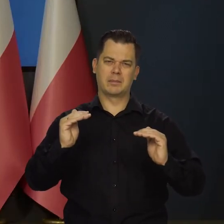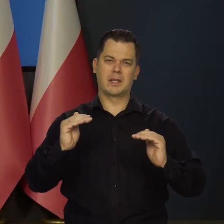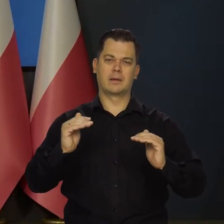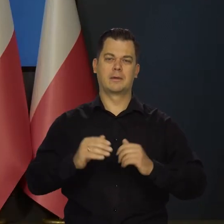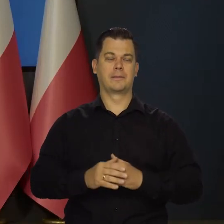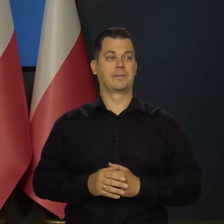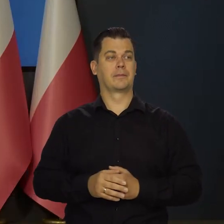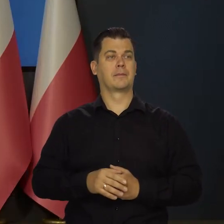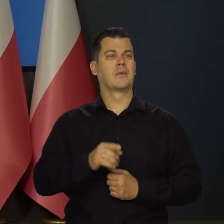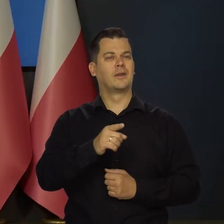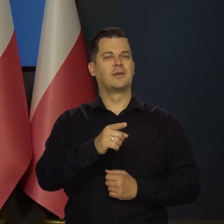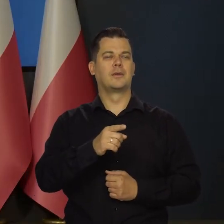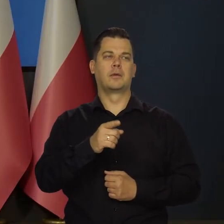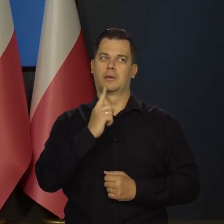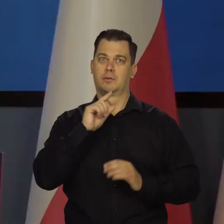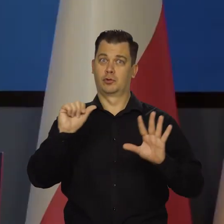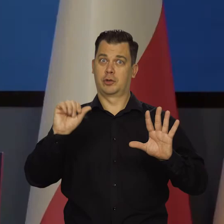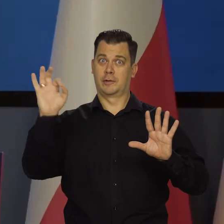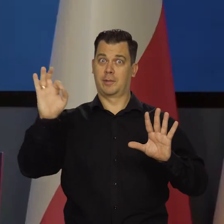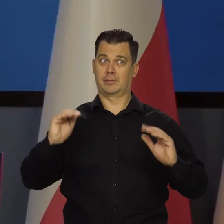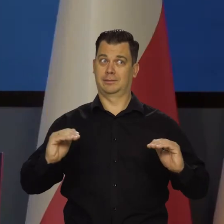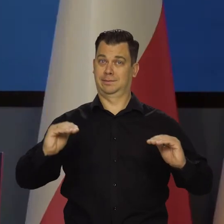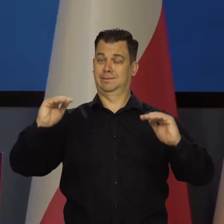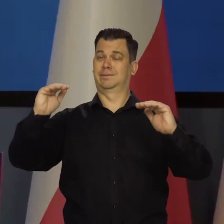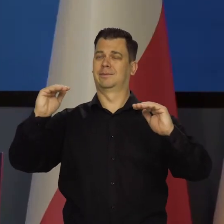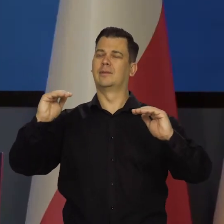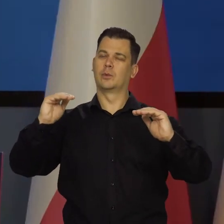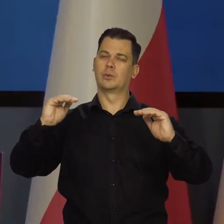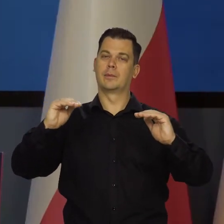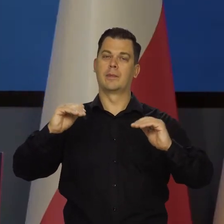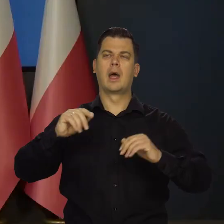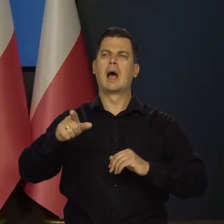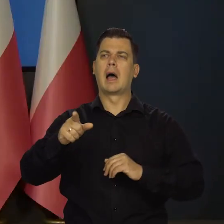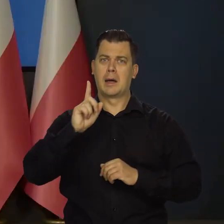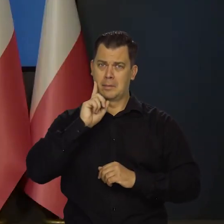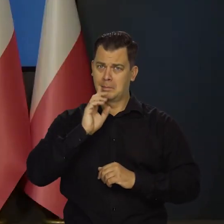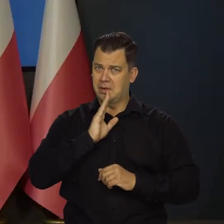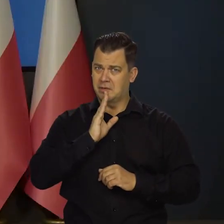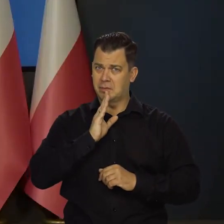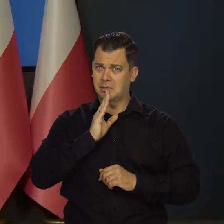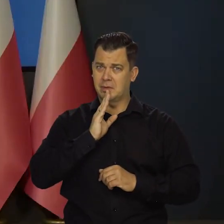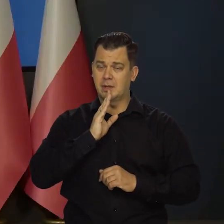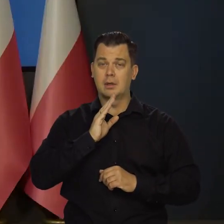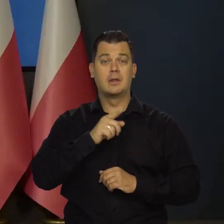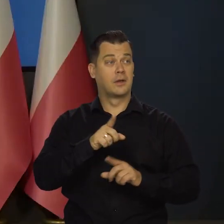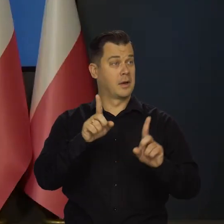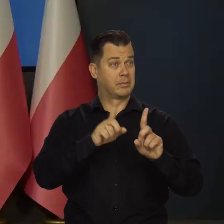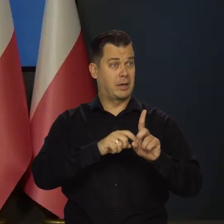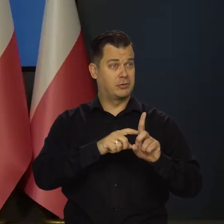Nadal rośnie dość solidnie, bo powyżej 6 procent. Więc na ile to jest prawdopodobne, że jednak w październiku jest możliwy?